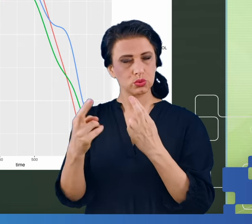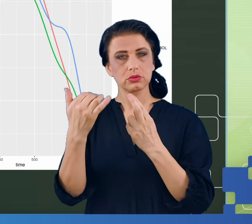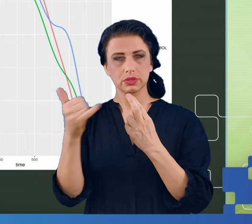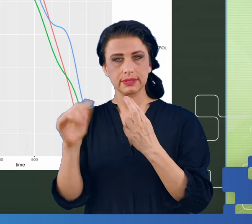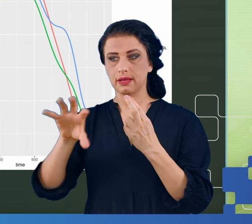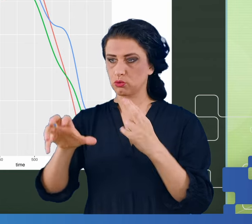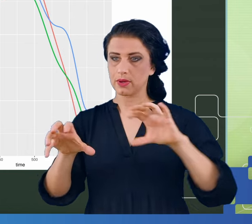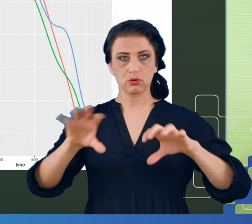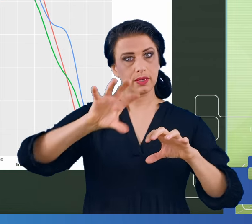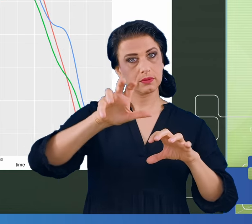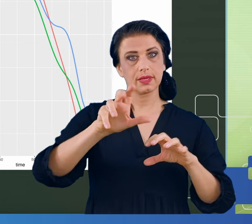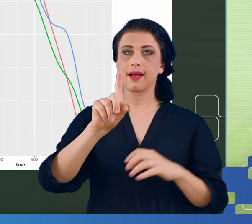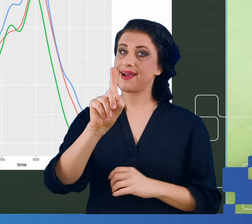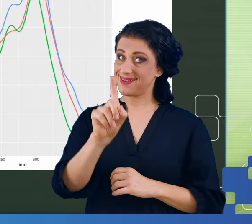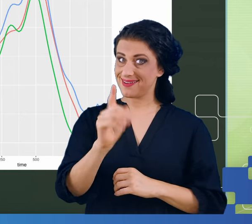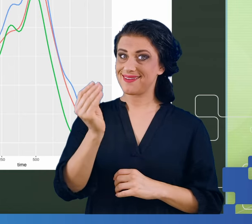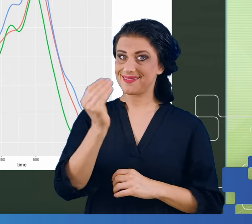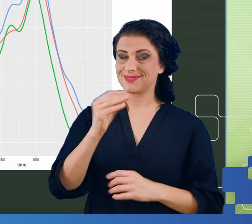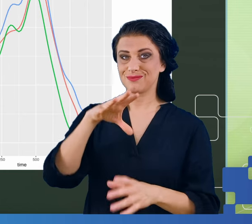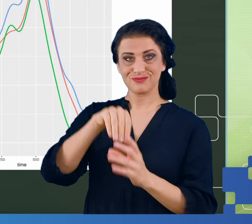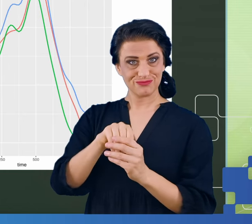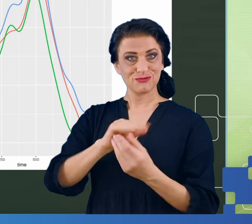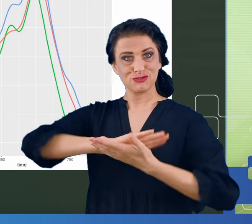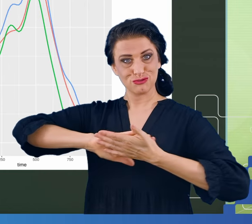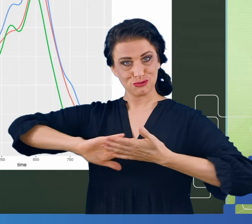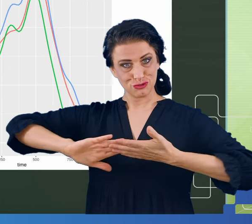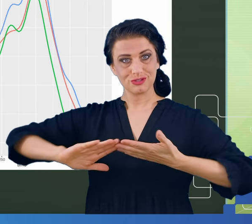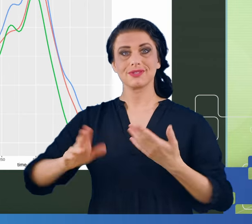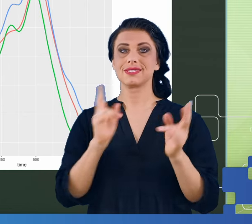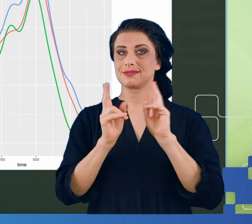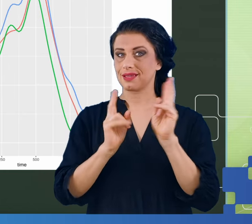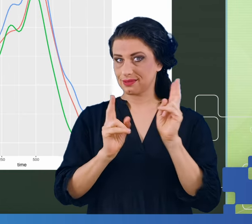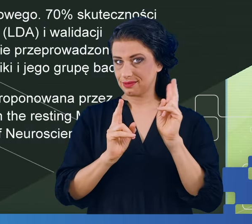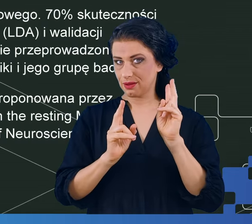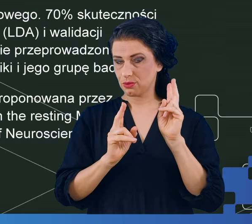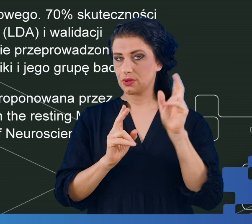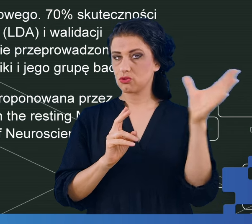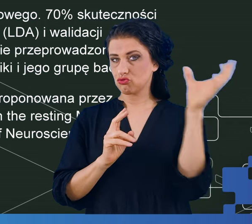Nawet biorąc pod uwagę czysty sygnał resting state, dało się sklasyfikować